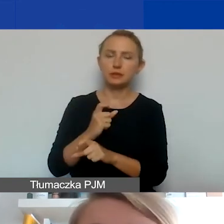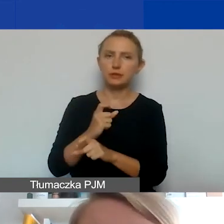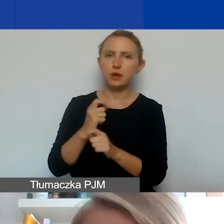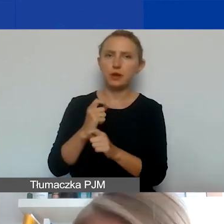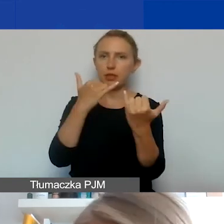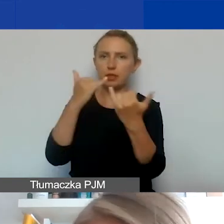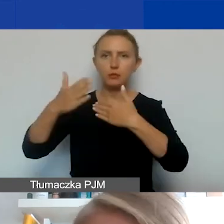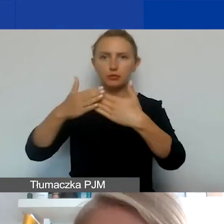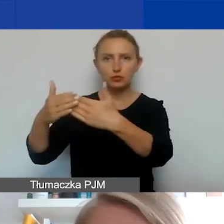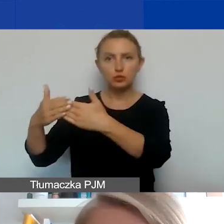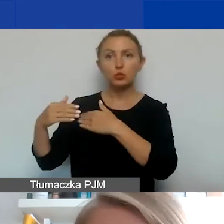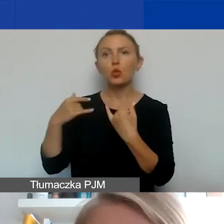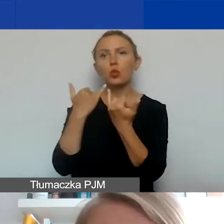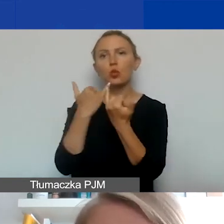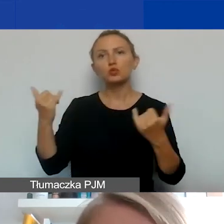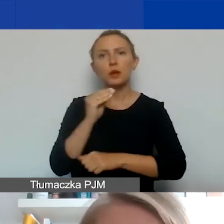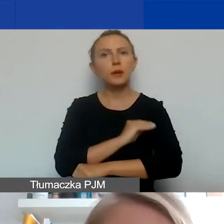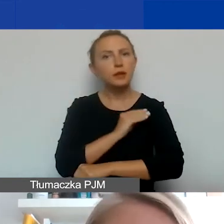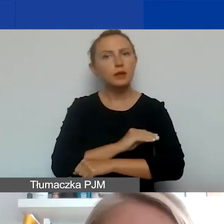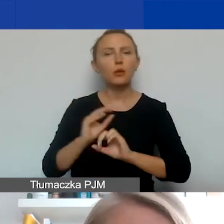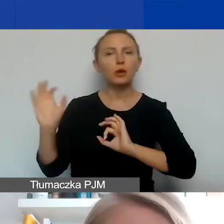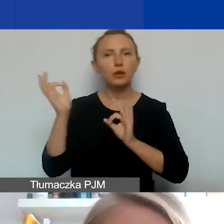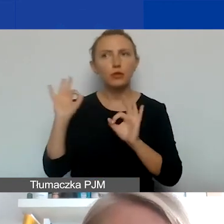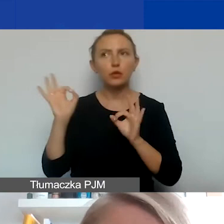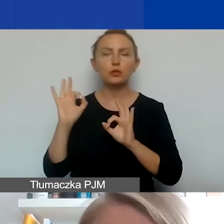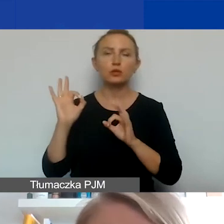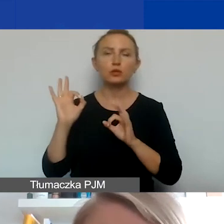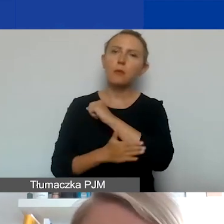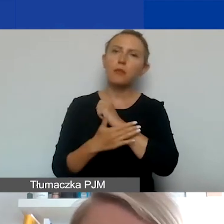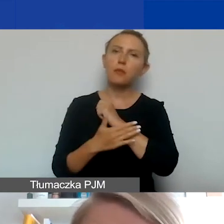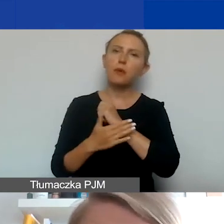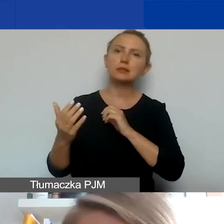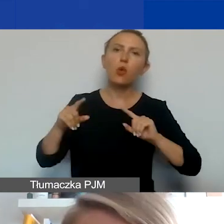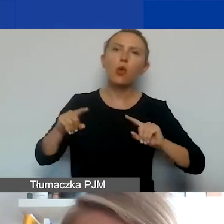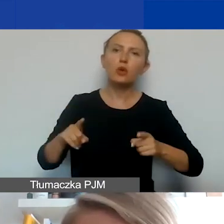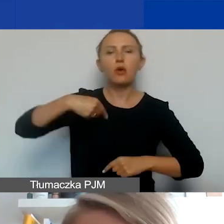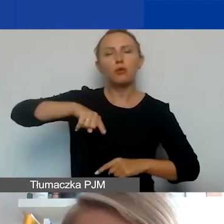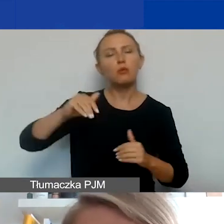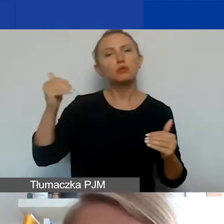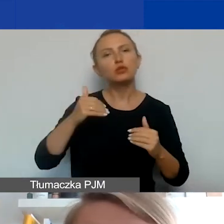Tam są różne materiały informacyjne, są bazy organizacji, gdzie szukać potencjalnych partnerów.